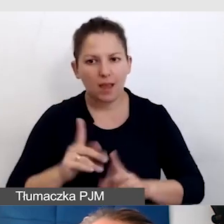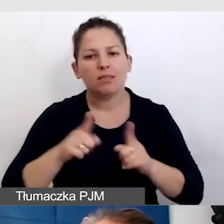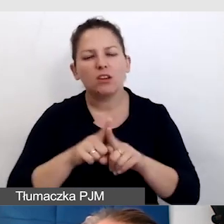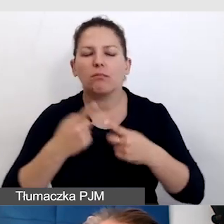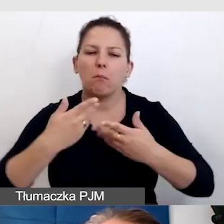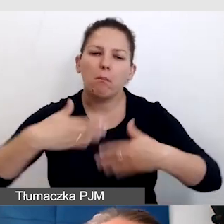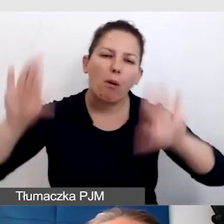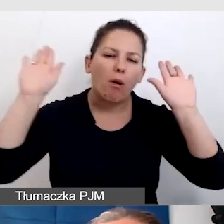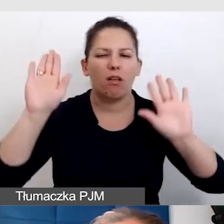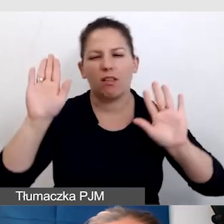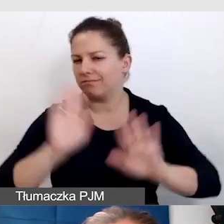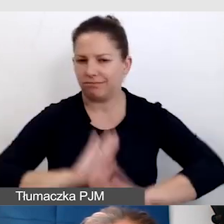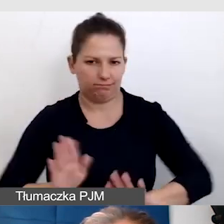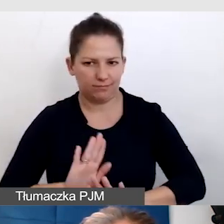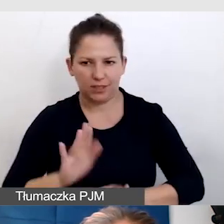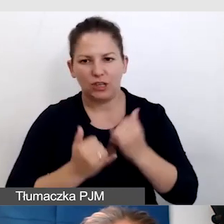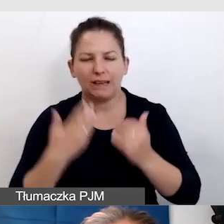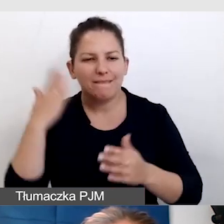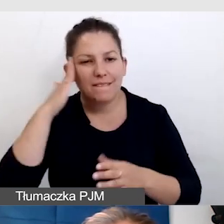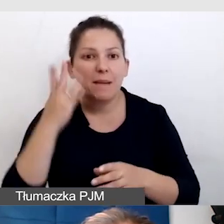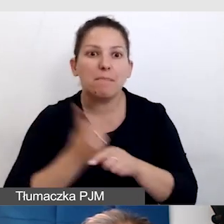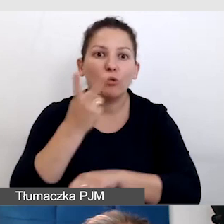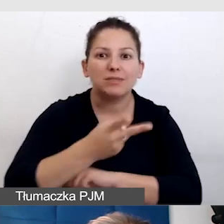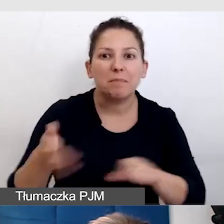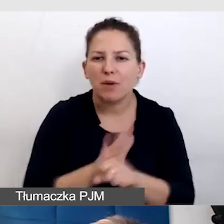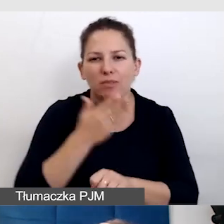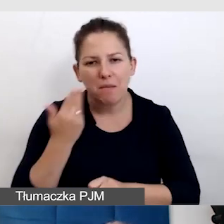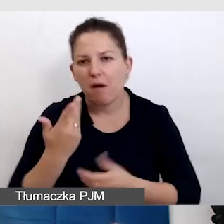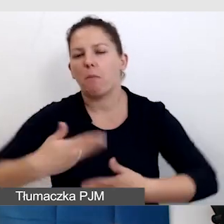jeżeli mamy świadomość, że to do końca dostępne nie jest.